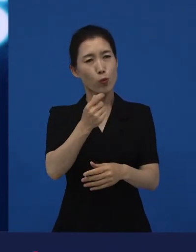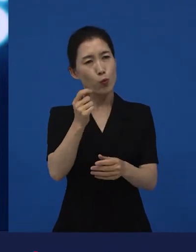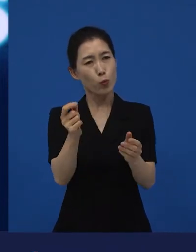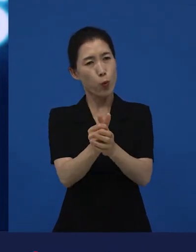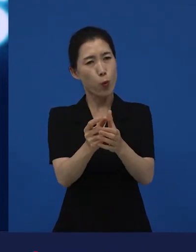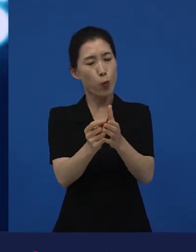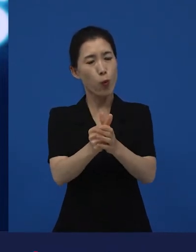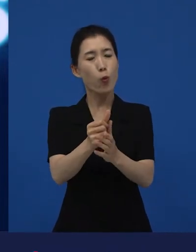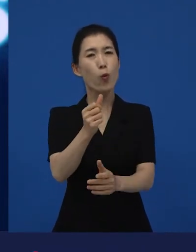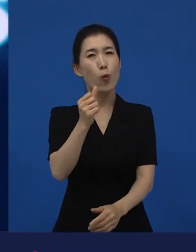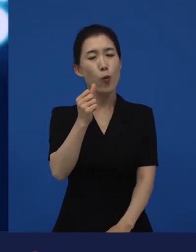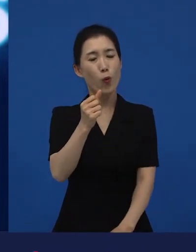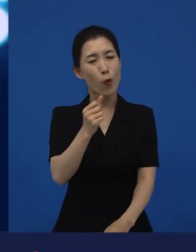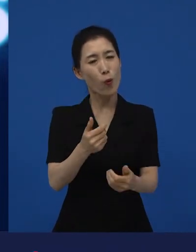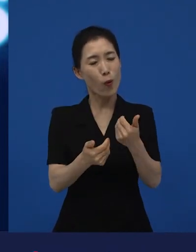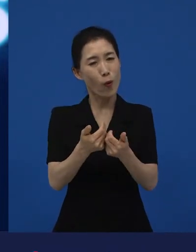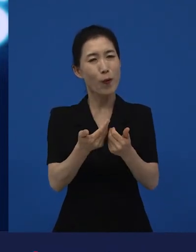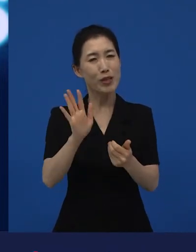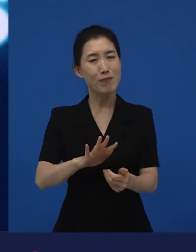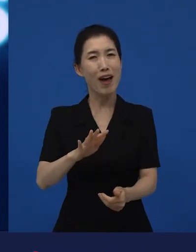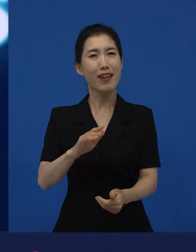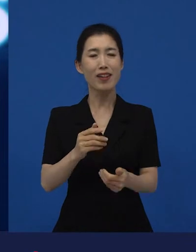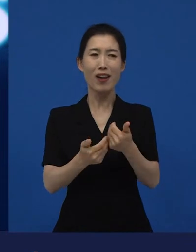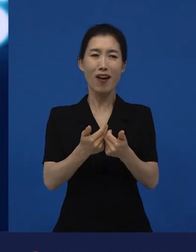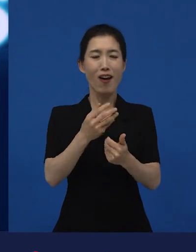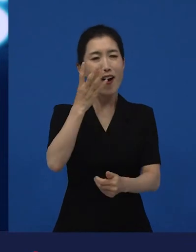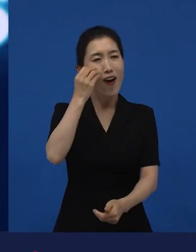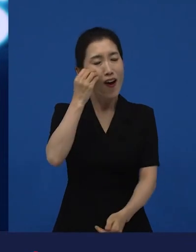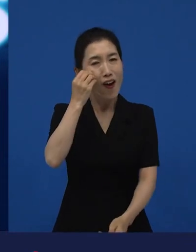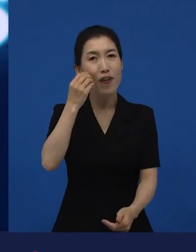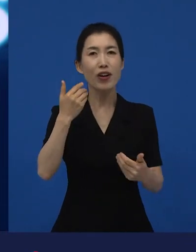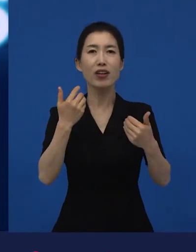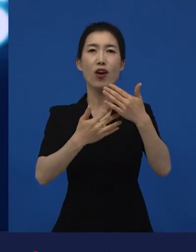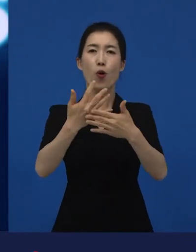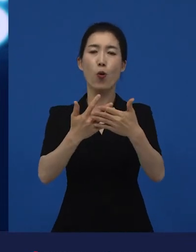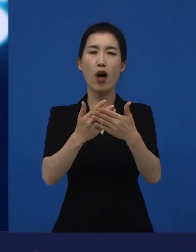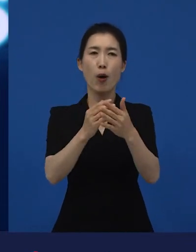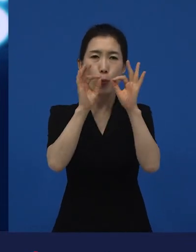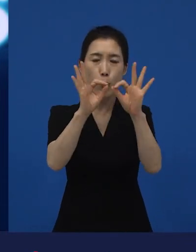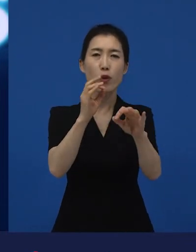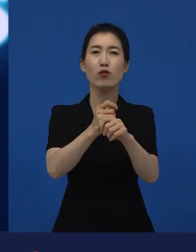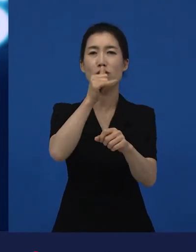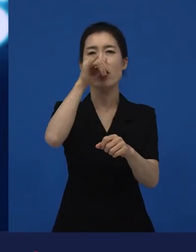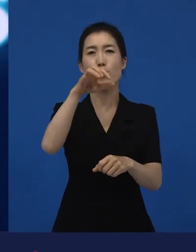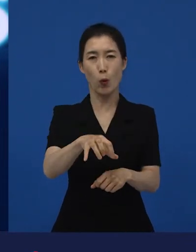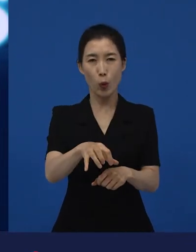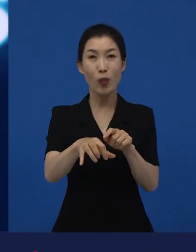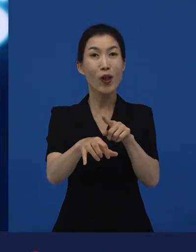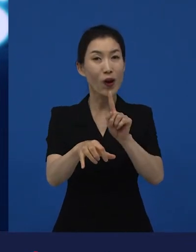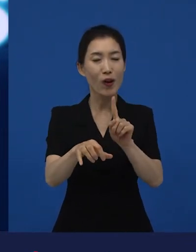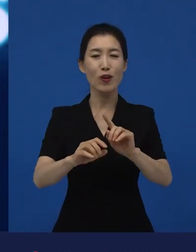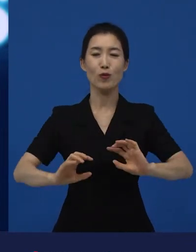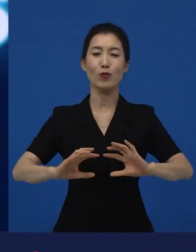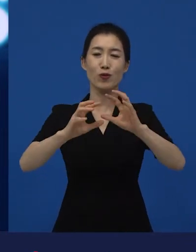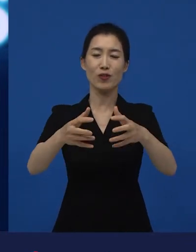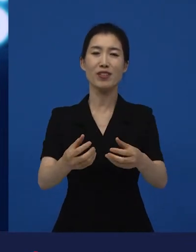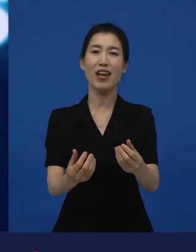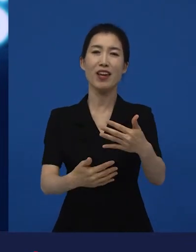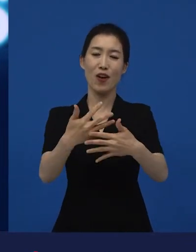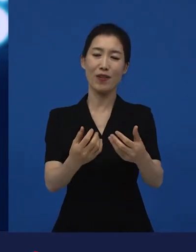생각할 거리가 있거나 독특한 재미를 주거나 낯선 재미를 주는 영화들을 만날 수 있는 곳이 바로 국 제영화제들입니다.